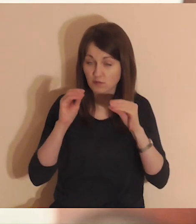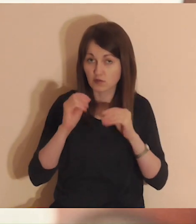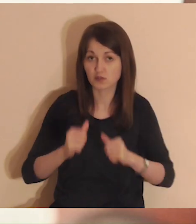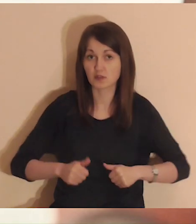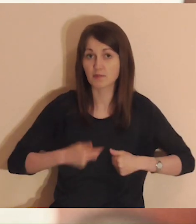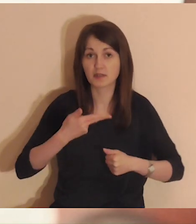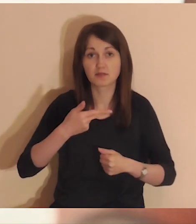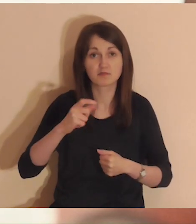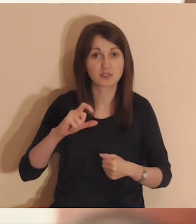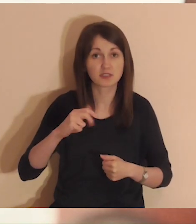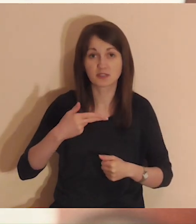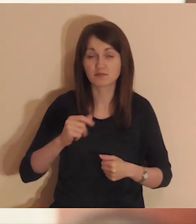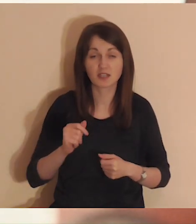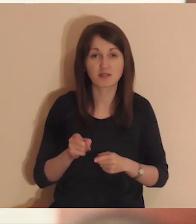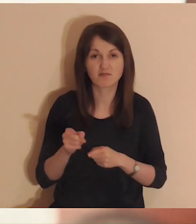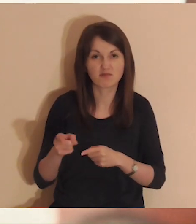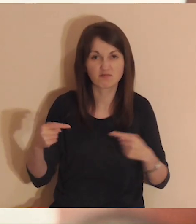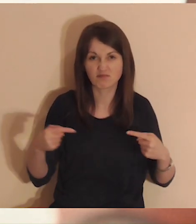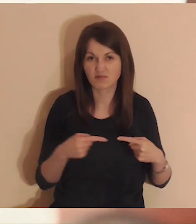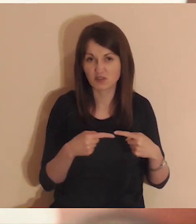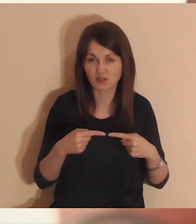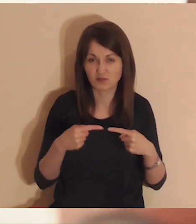tak aby nic ci nie przeszkadzało.